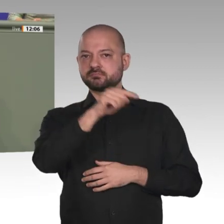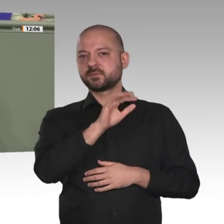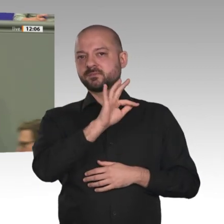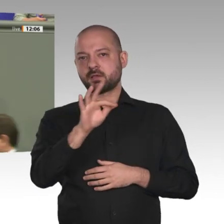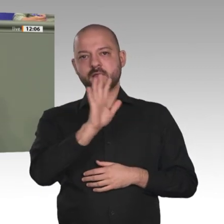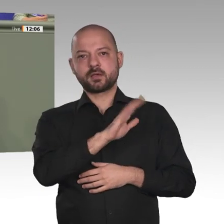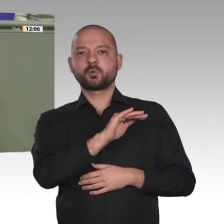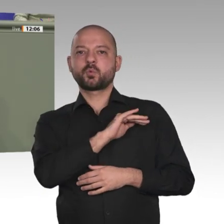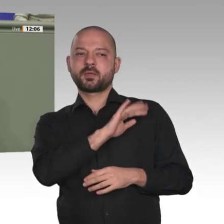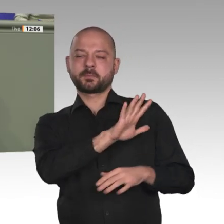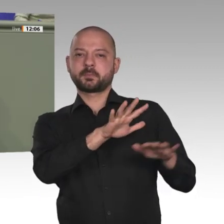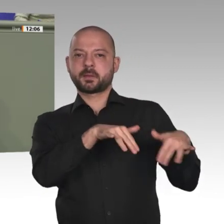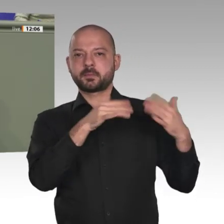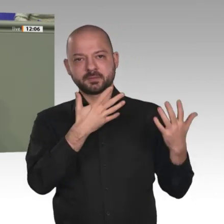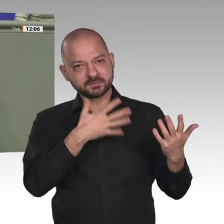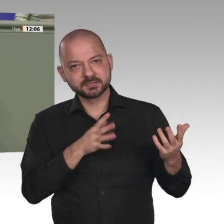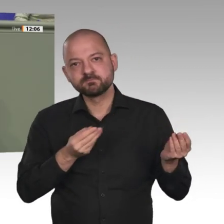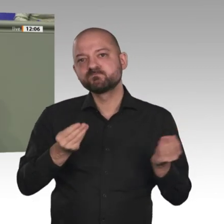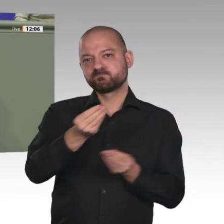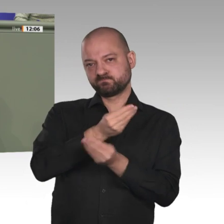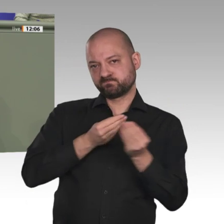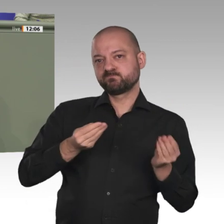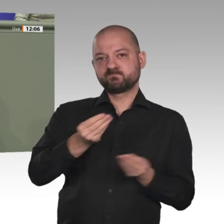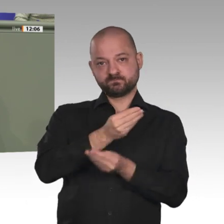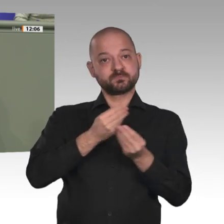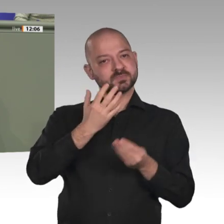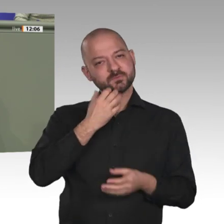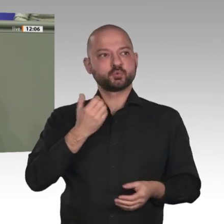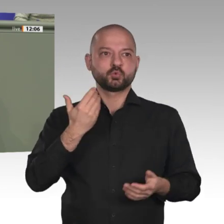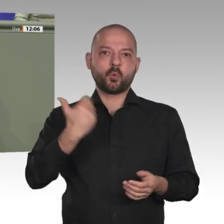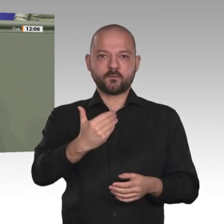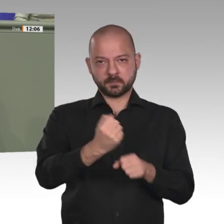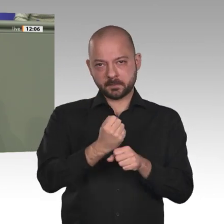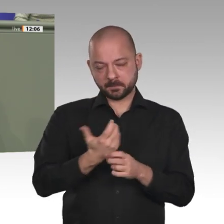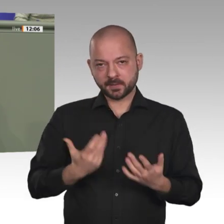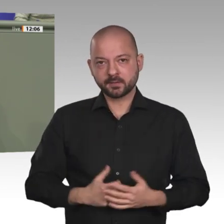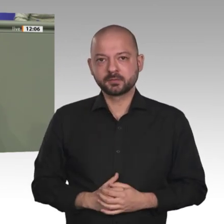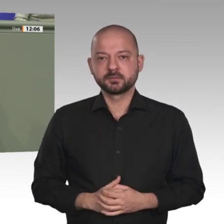heißt, den Transformationsprozess im Sudan zu unterstützen, und zwar auf allen Ebenen